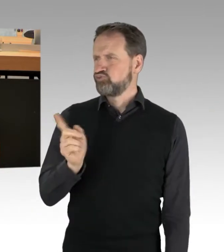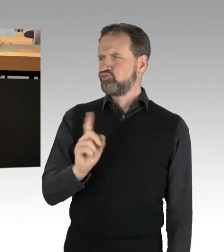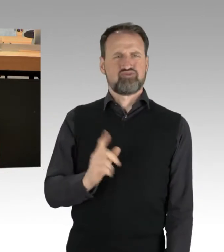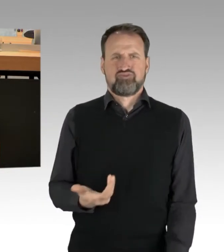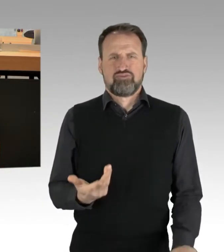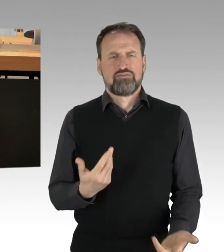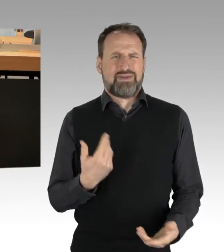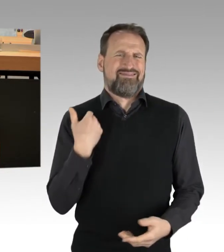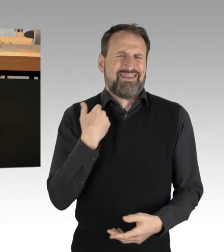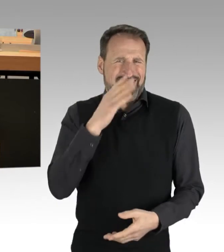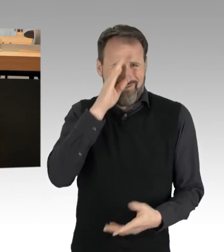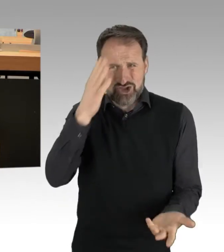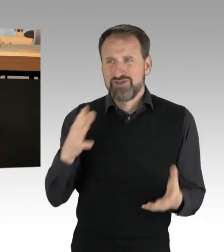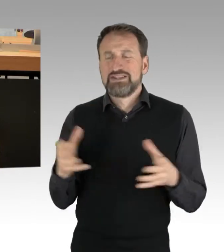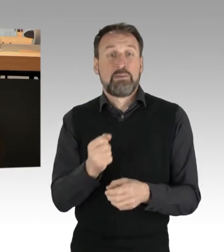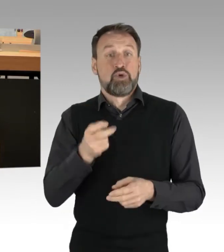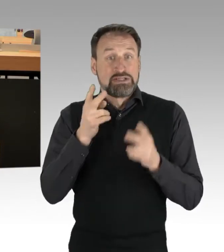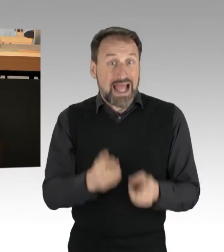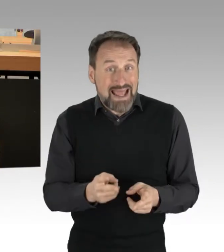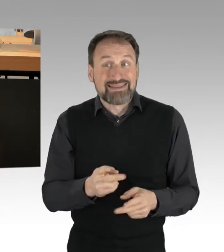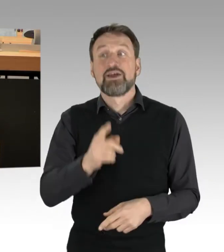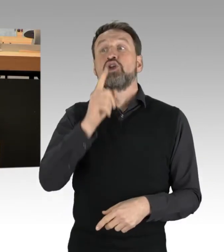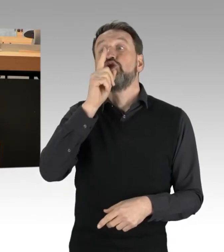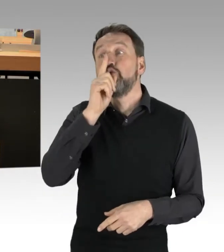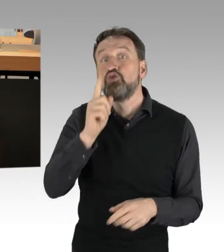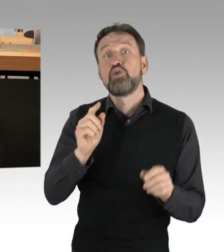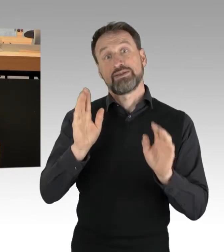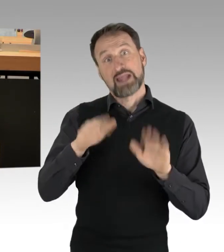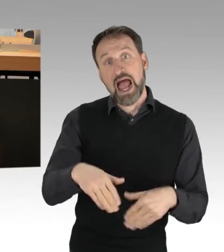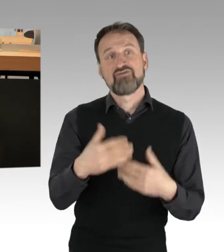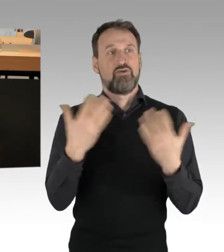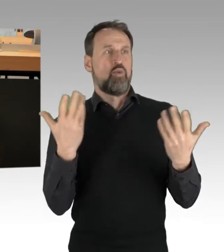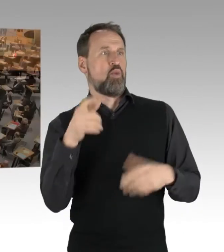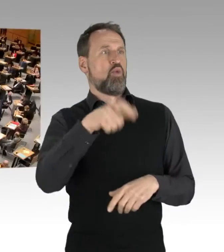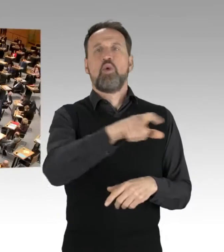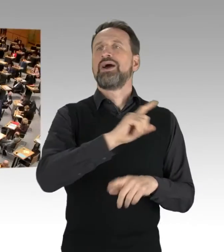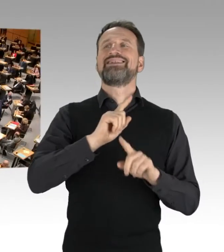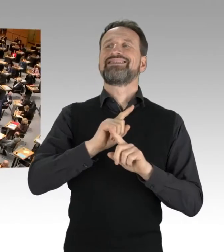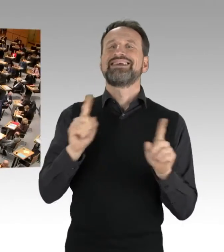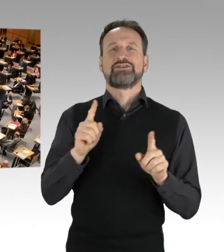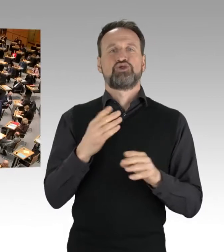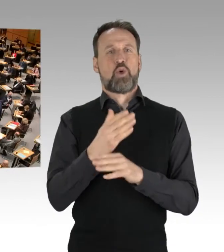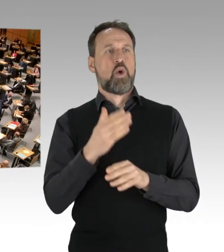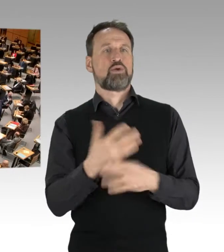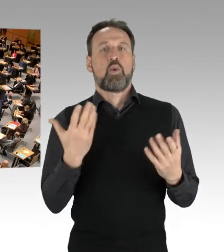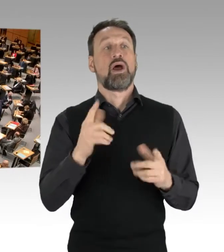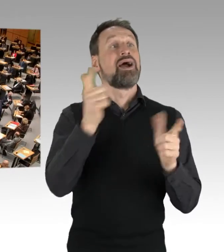wenn es keinen stört oder es niemand mitbekommt. (Applaus)